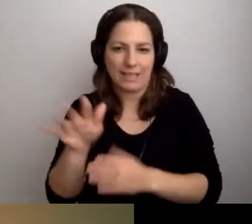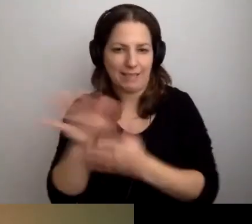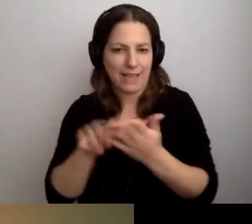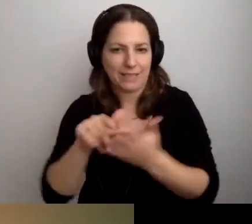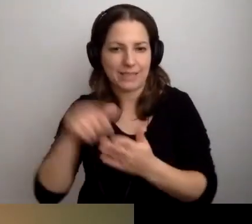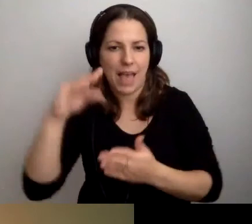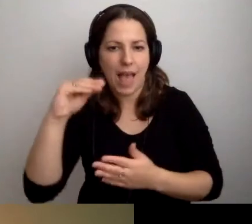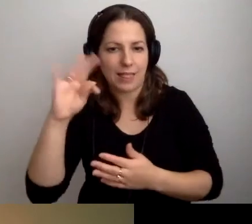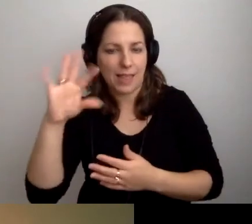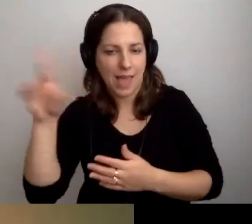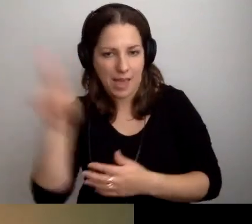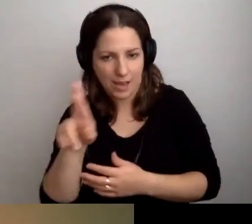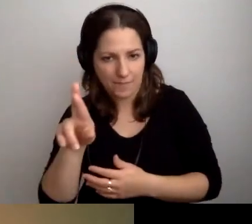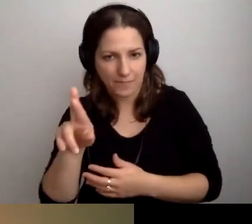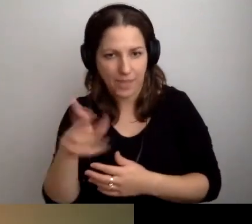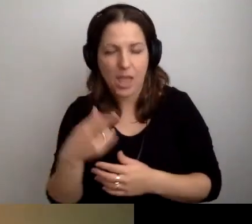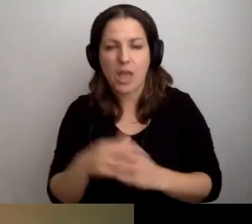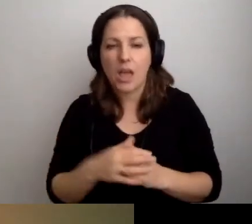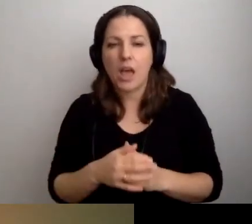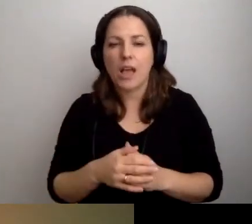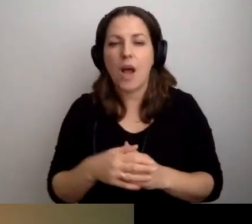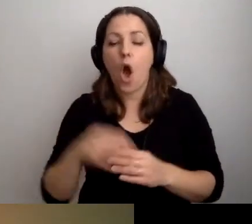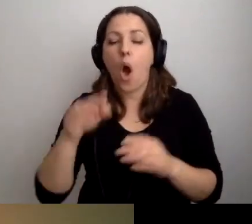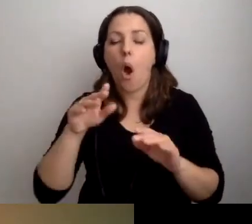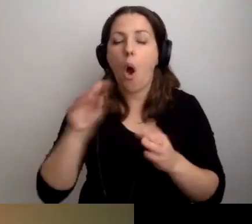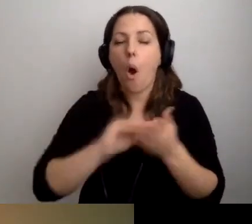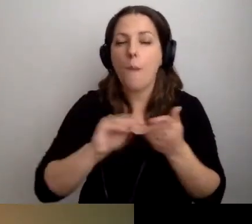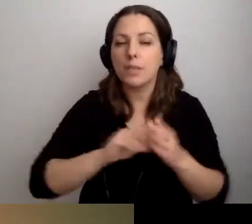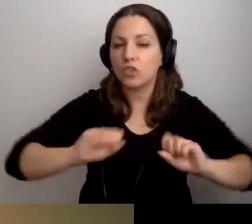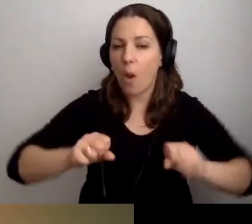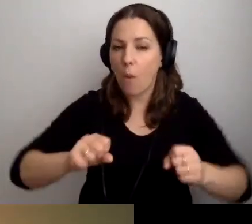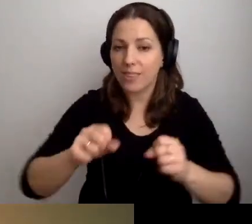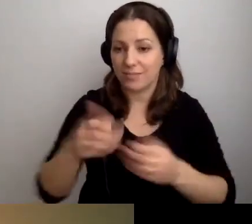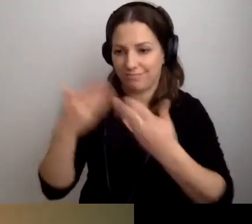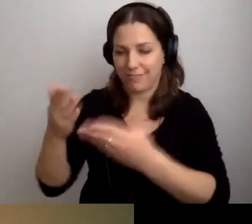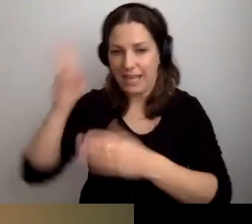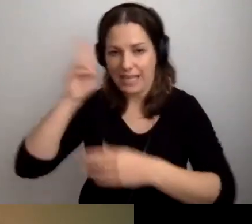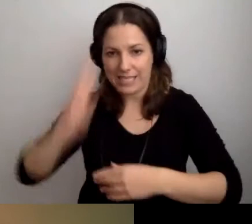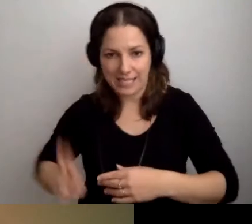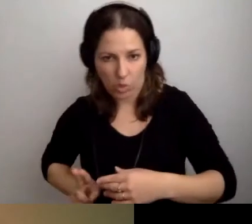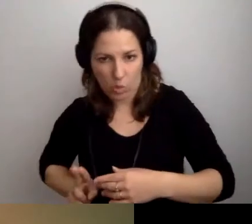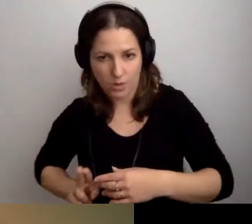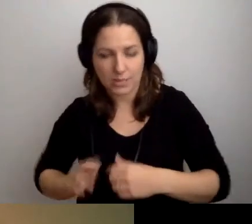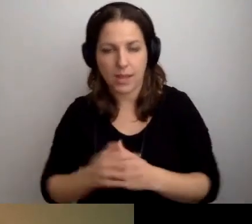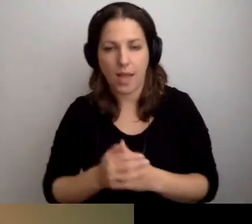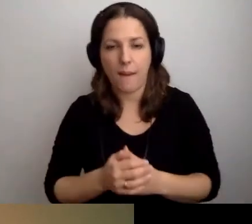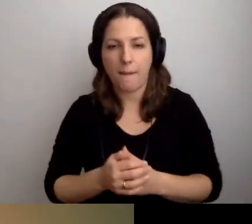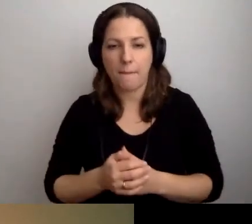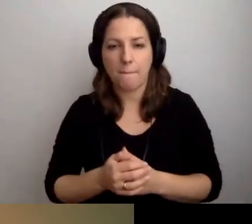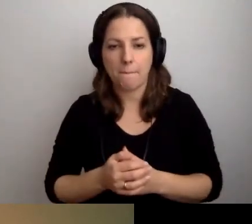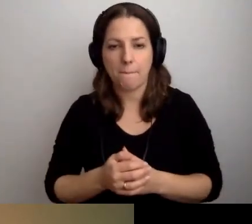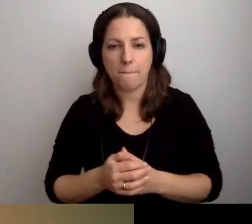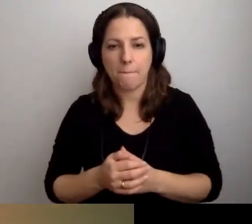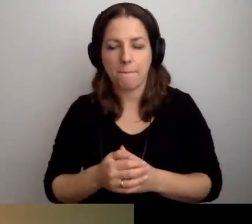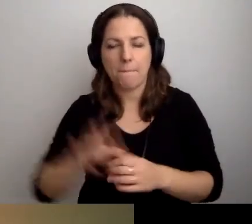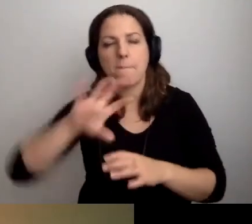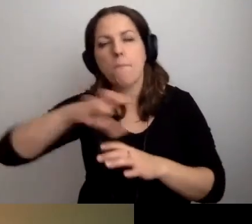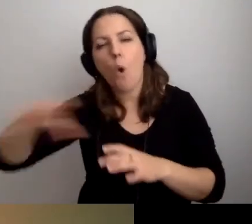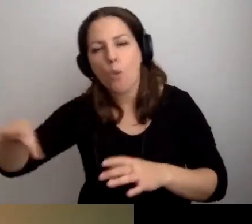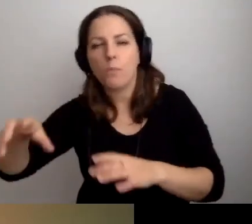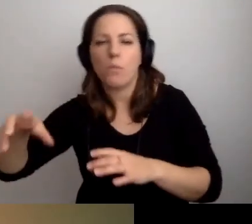Opis działalności danej instytucji, podmiotu, który zamieszkuje ten budynek,